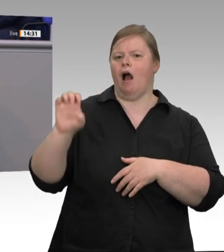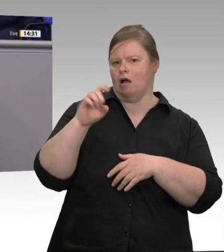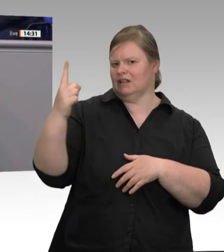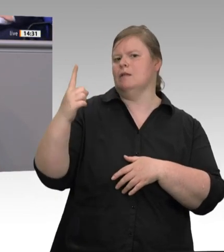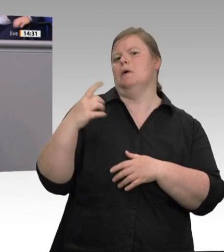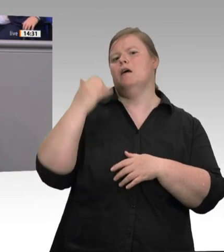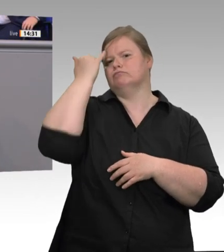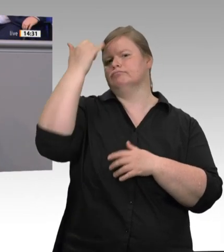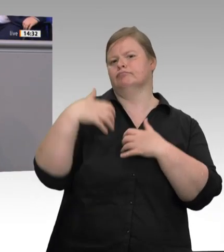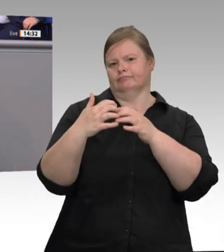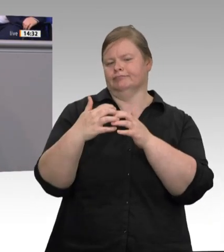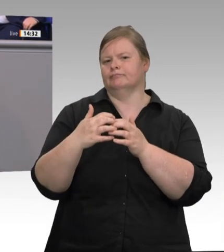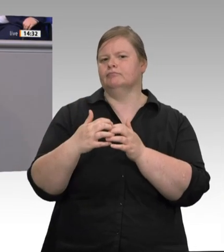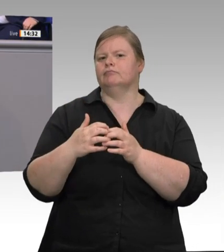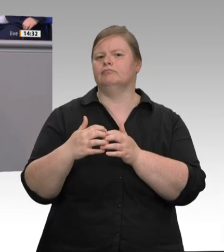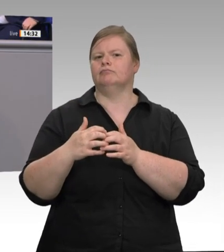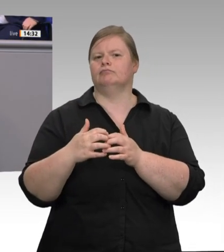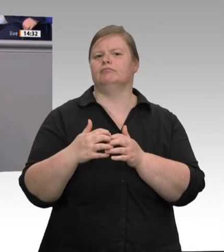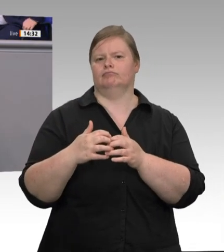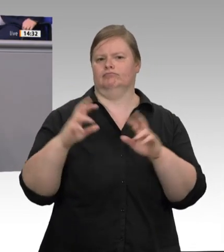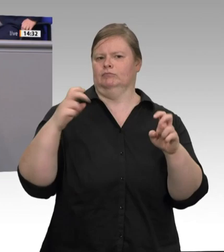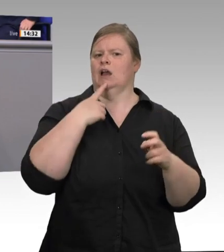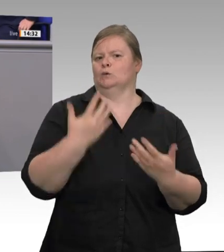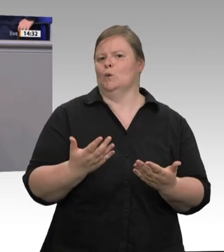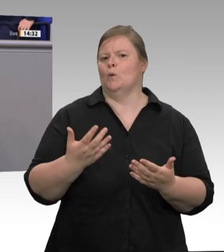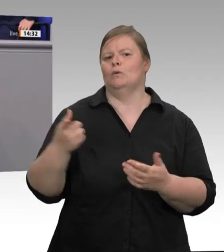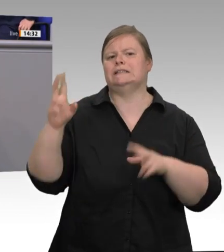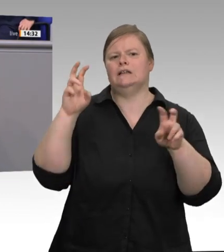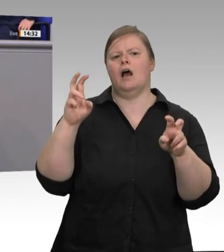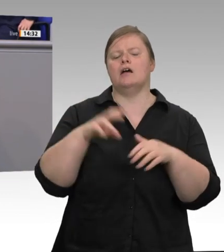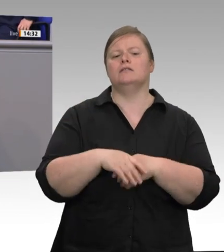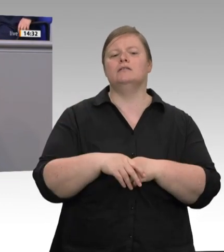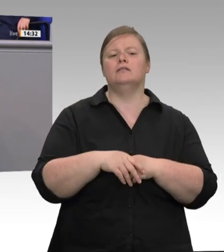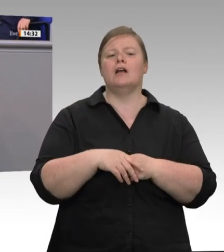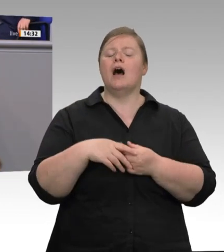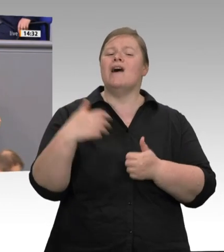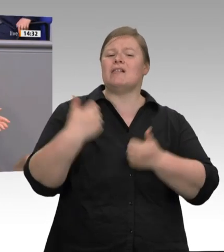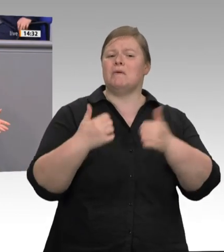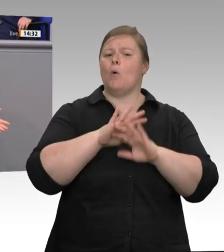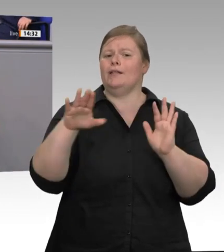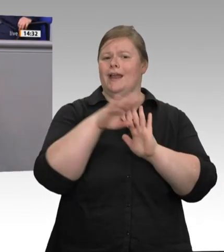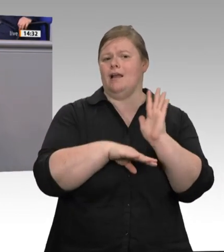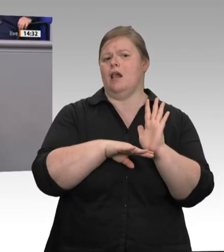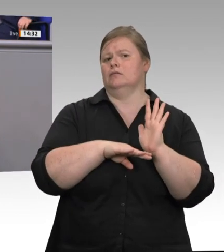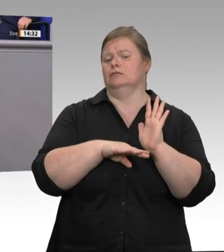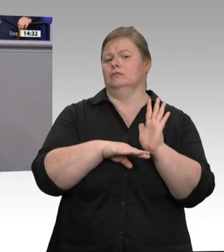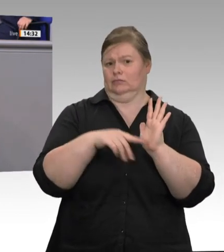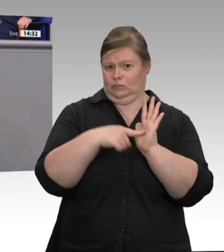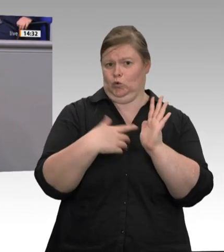ist der Staat; das ist die Politik, der Gesetzgeber. Die Pandemie zeigt derzeit: In großen Schlachtbetrieben